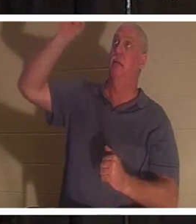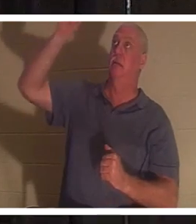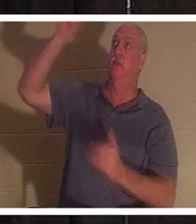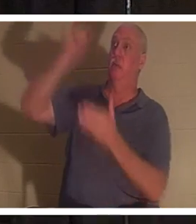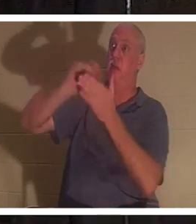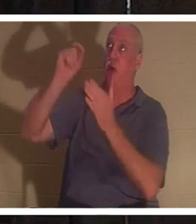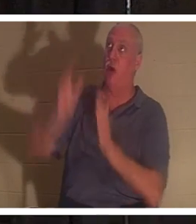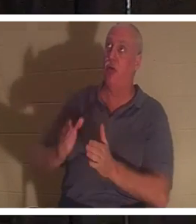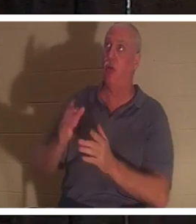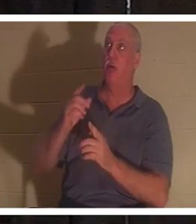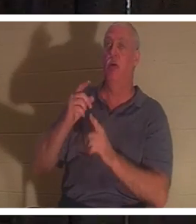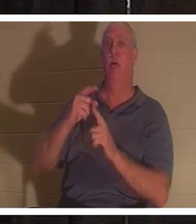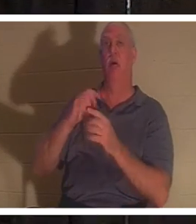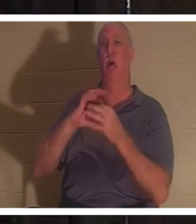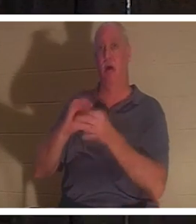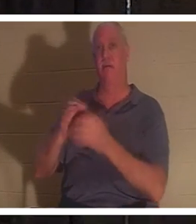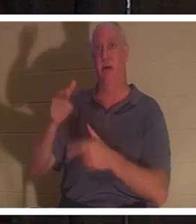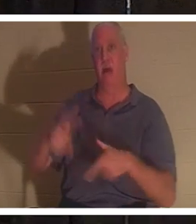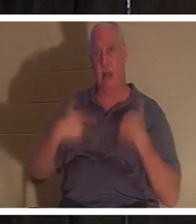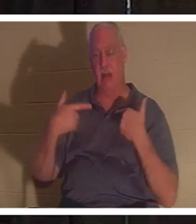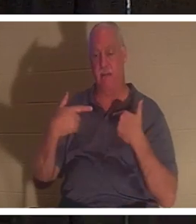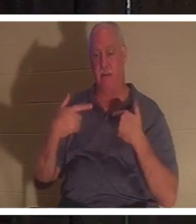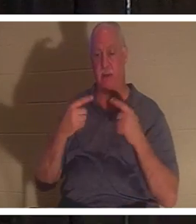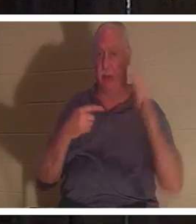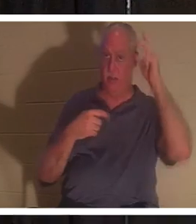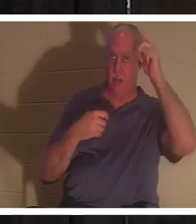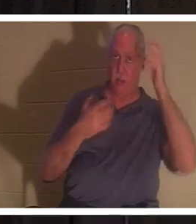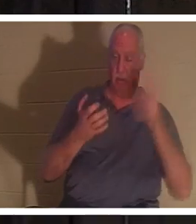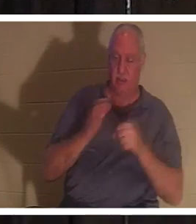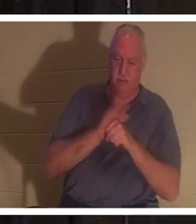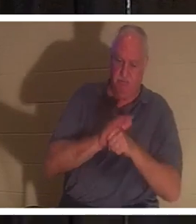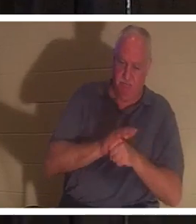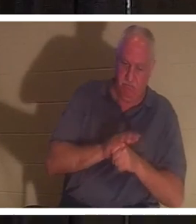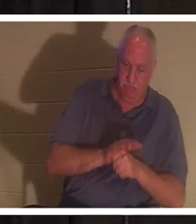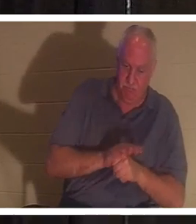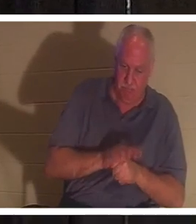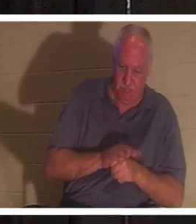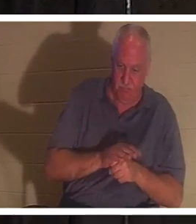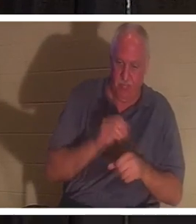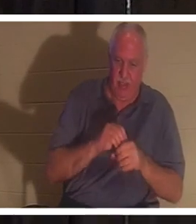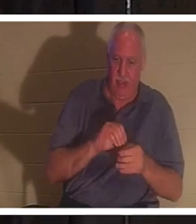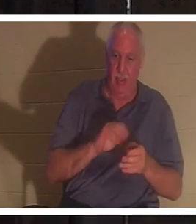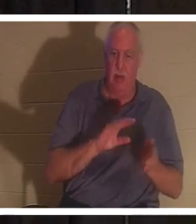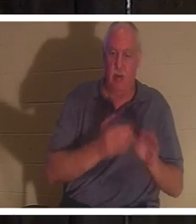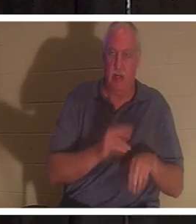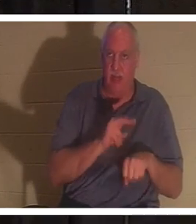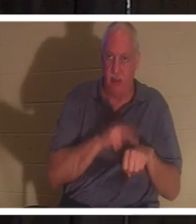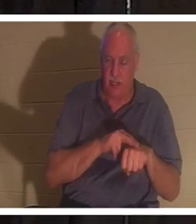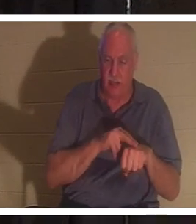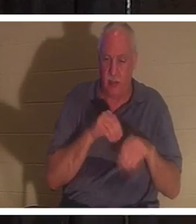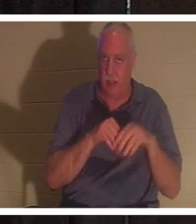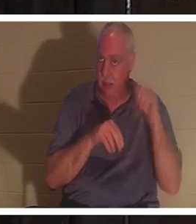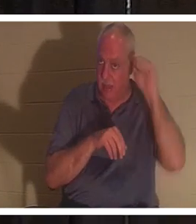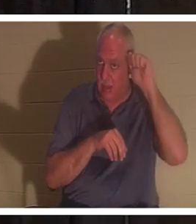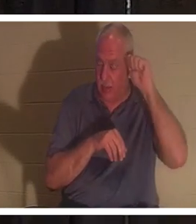생명의 창시자이시며 대적은 우리를 아담 안에 있는 죽음의 본성 안에 가두려고 합니다. 아담 안에서